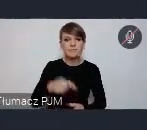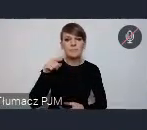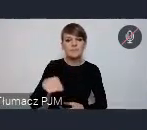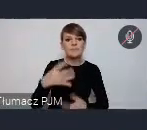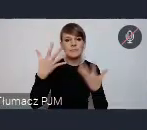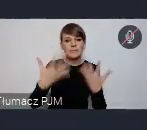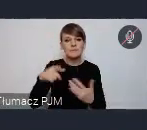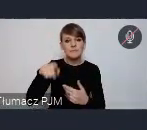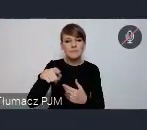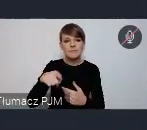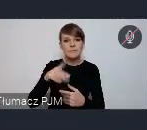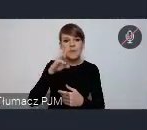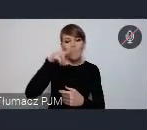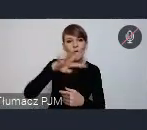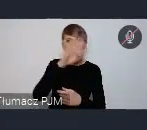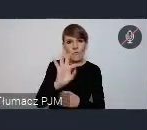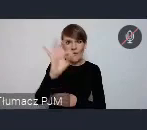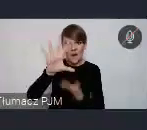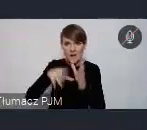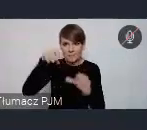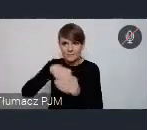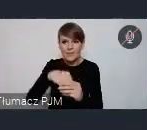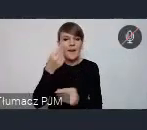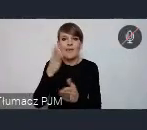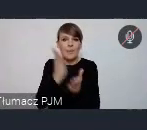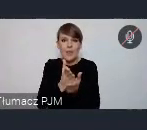no nie ograniczał się tylko do tej strefy jednak zamkniętej.